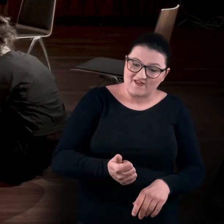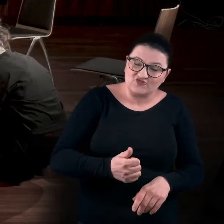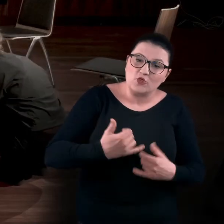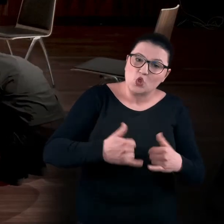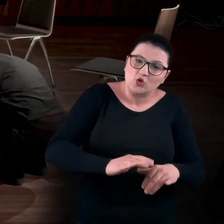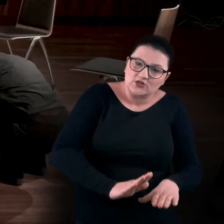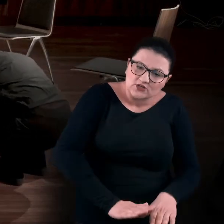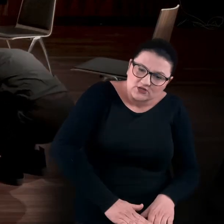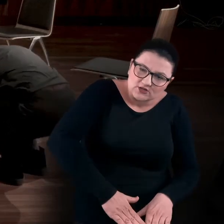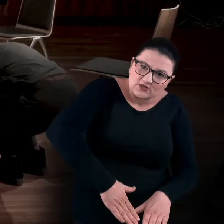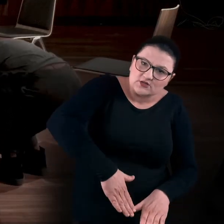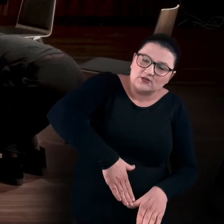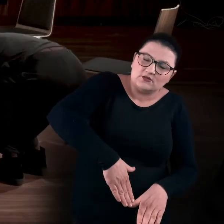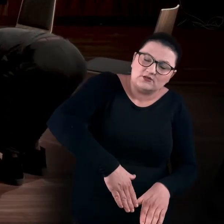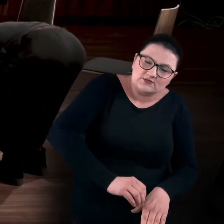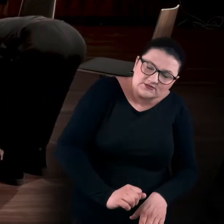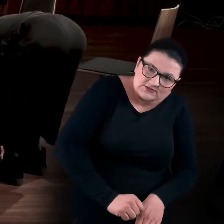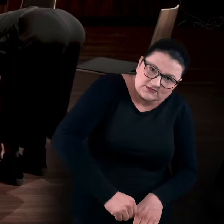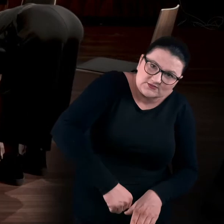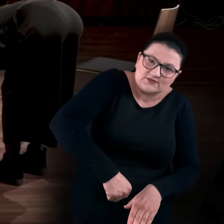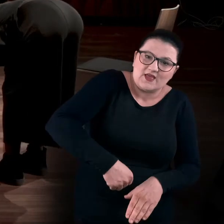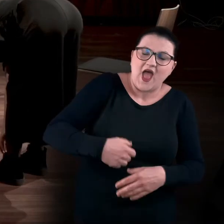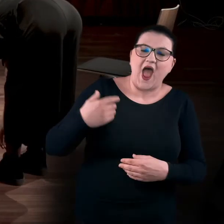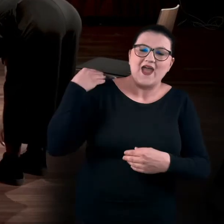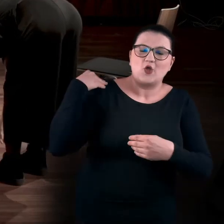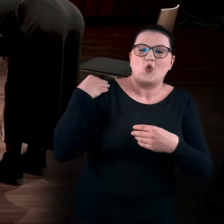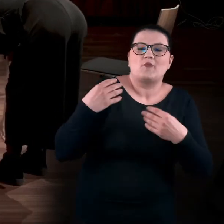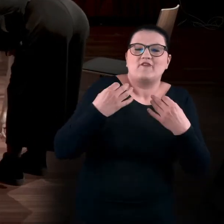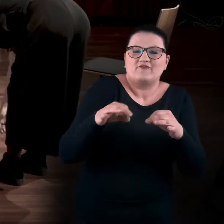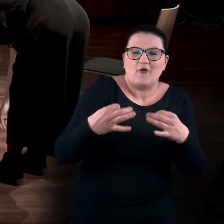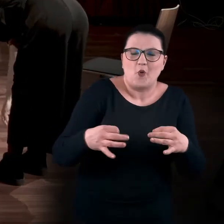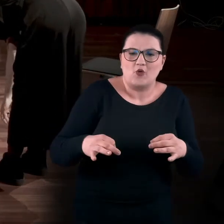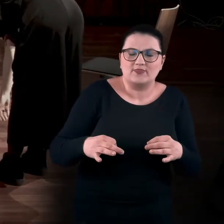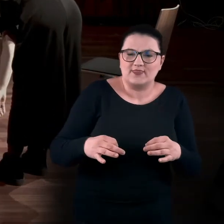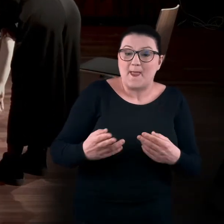ale kręgosłup i tę górną część ciała pozostawiając wiotką. Podnosić powoli pośladki.